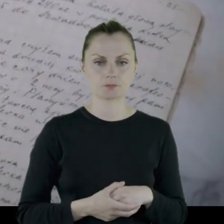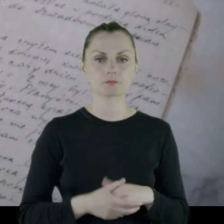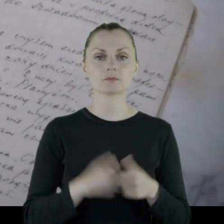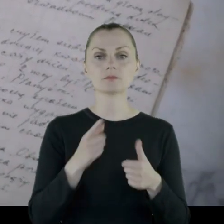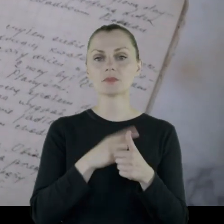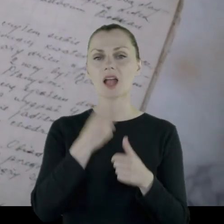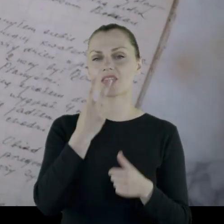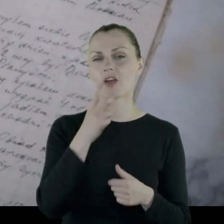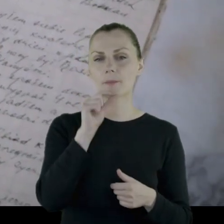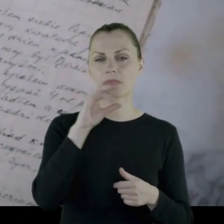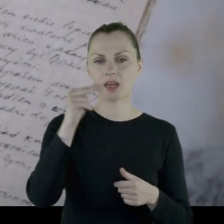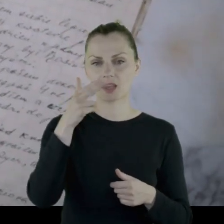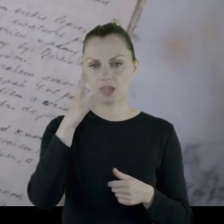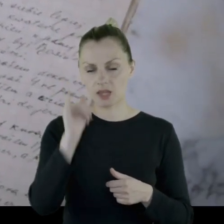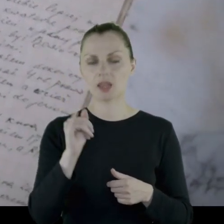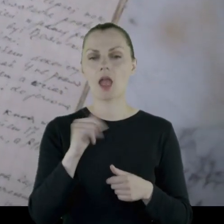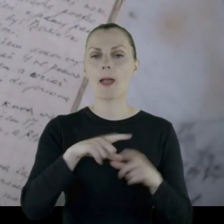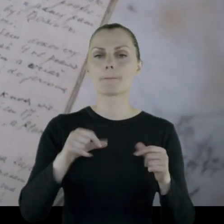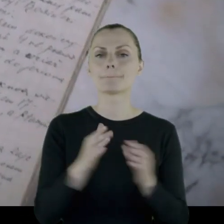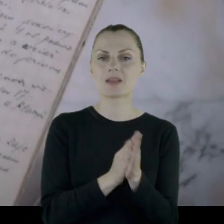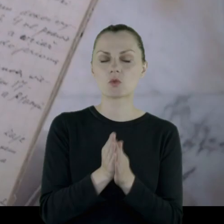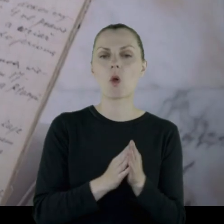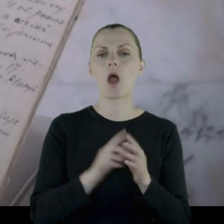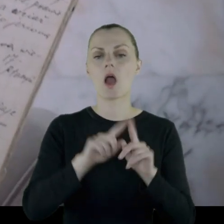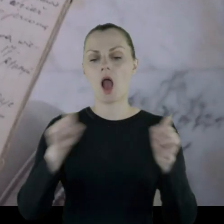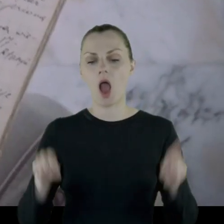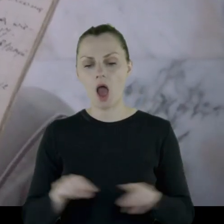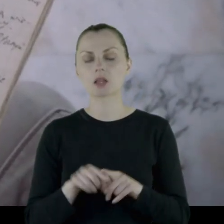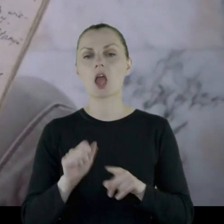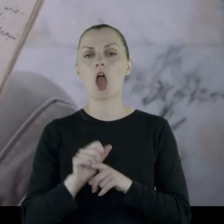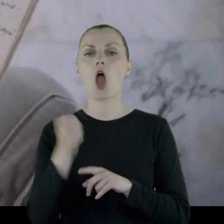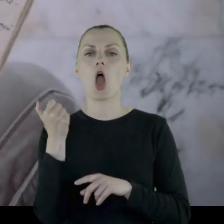2 pierniki, kawałek mydła, kartki papieru i ołówek.